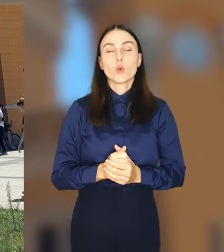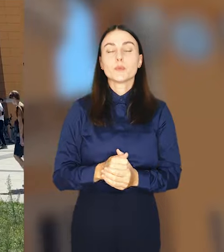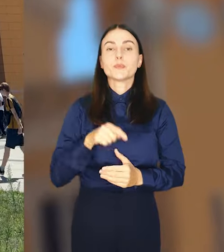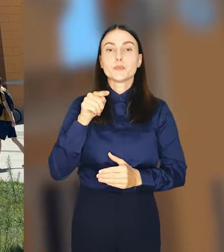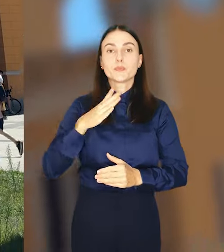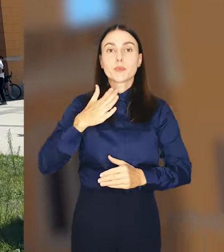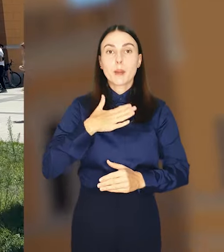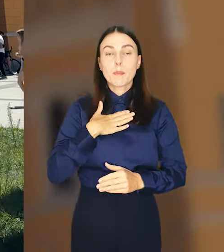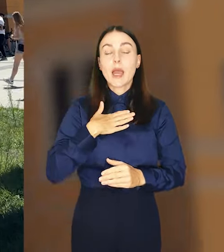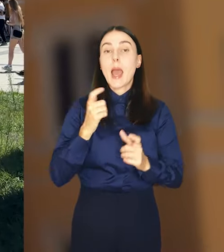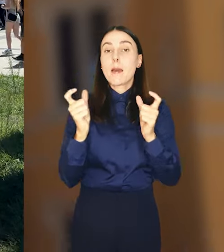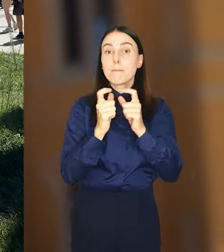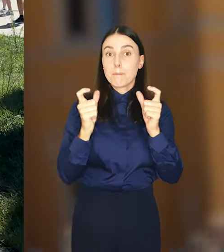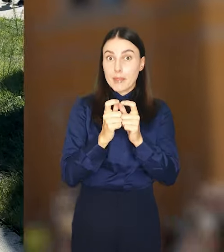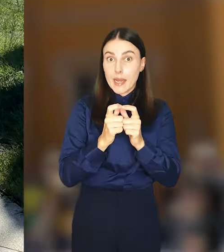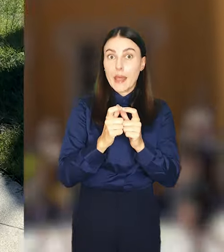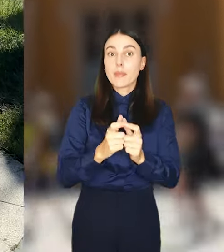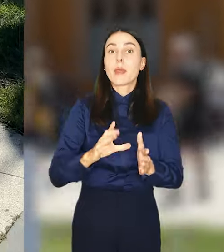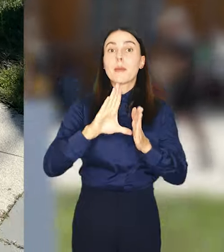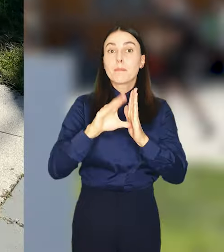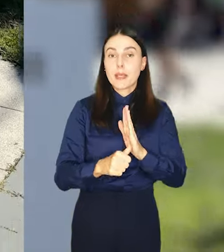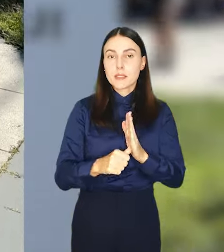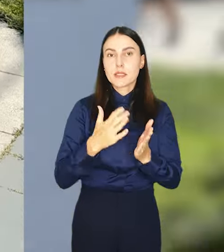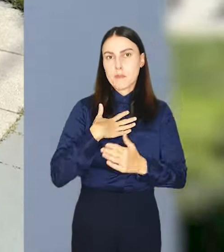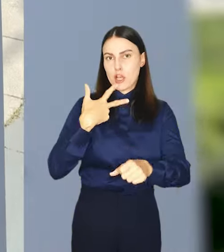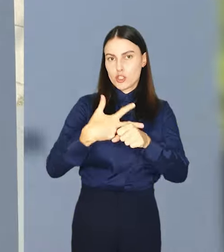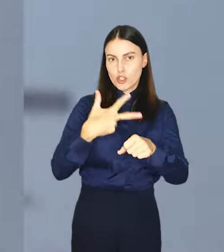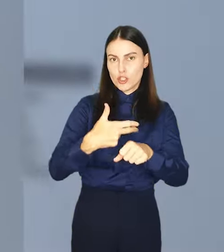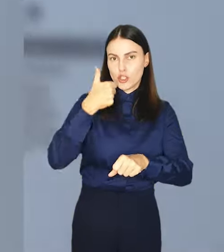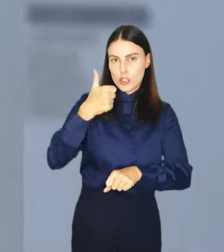Do dyspozycji posiadaczy biletów miejskich jest 31 stacji